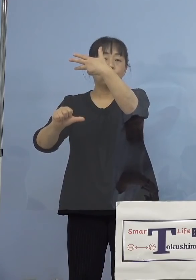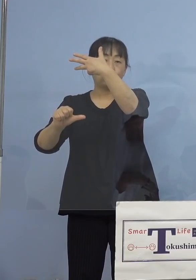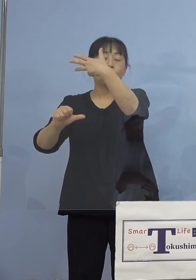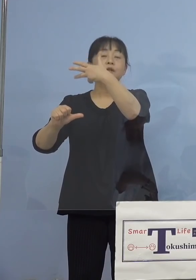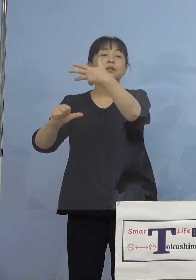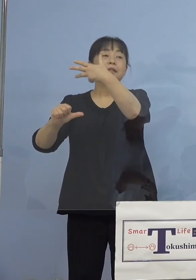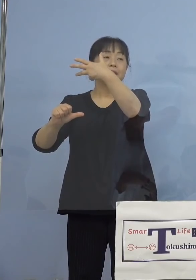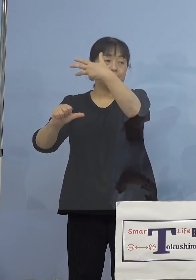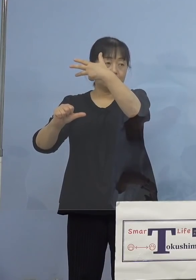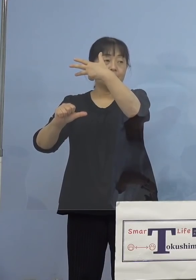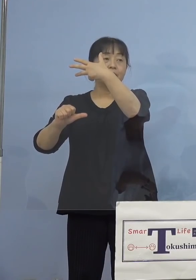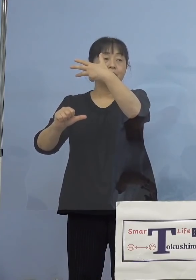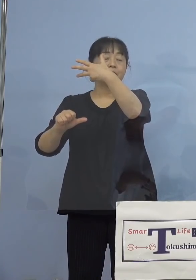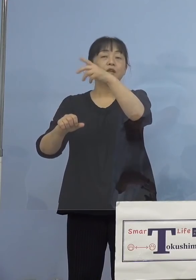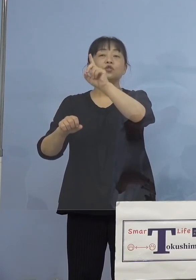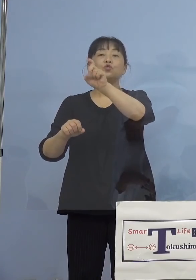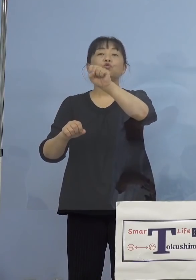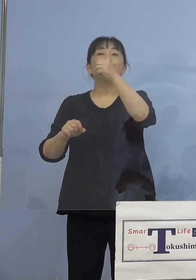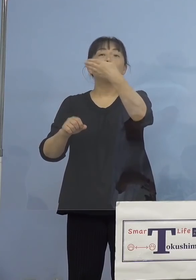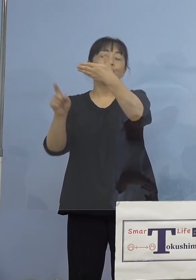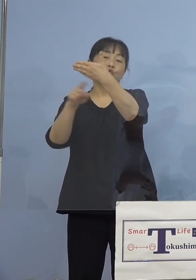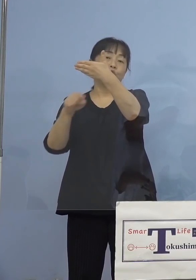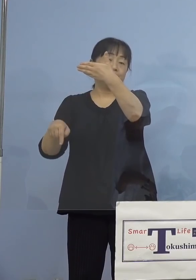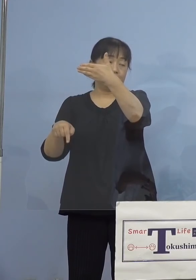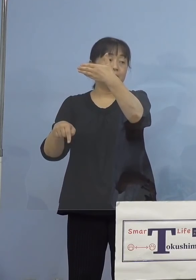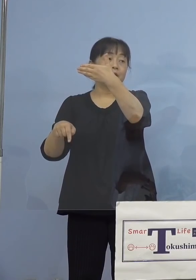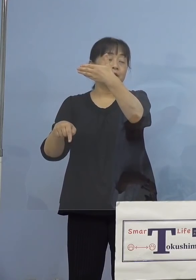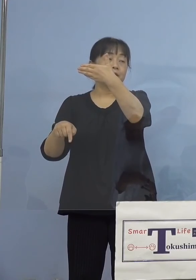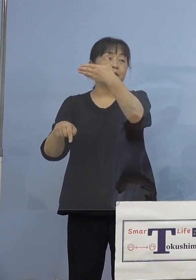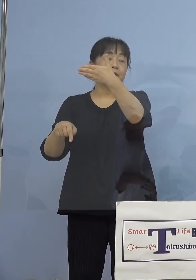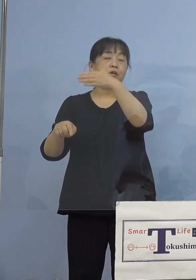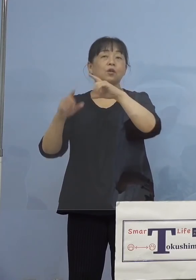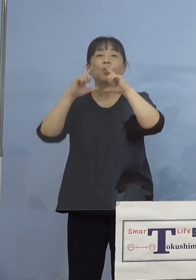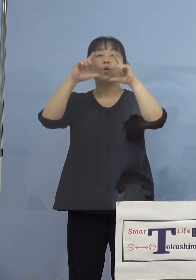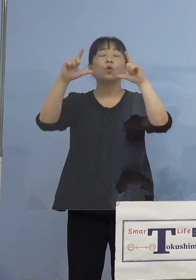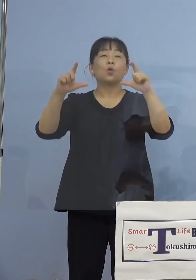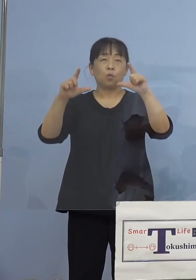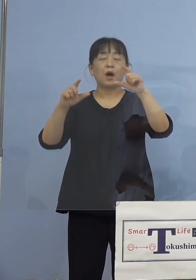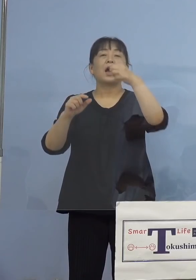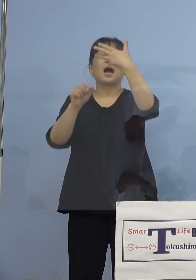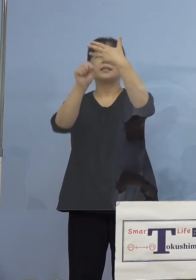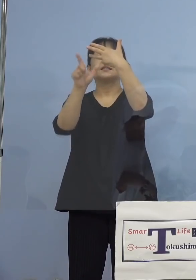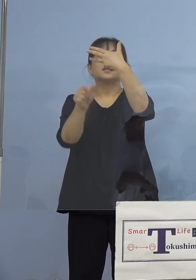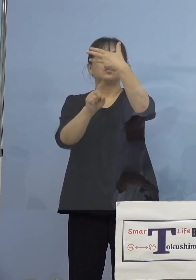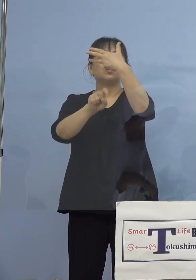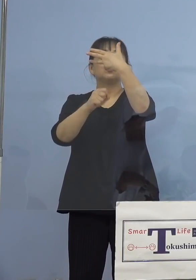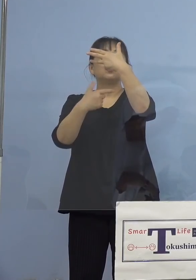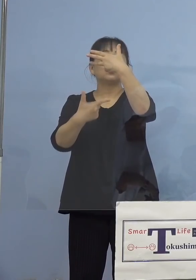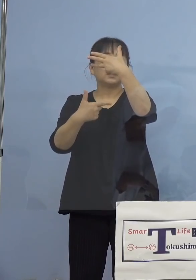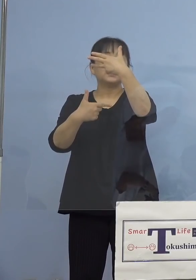19人確認されています、ですので 公表は8月16日公表ですね